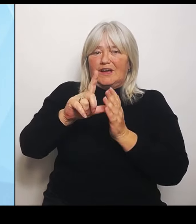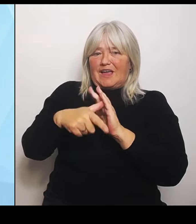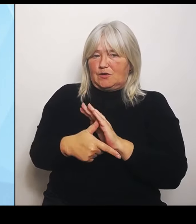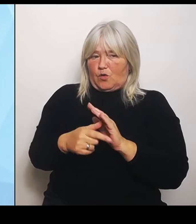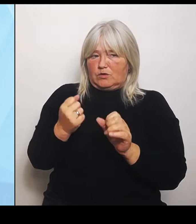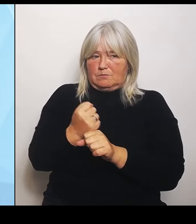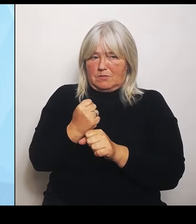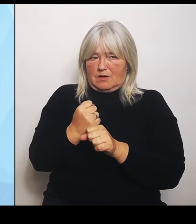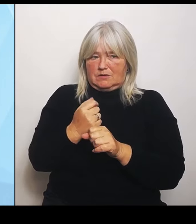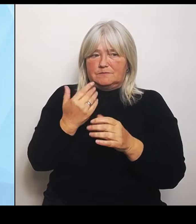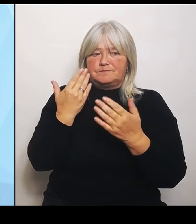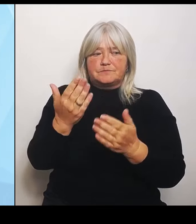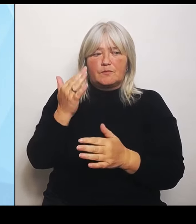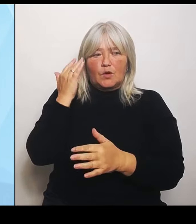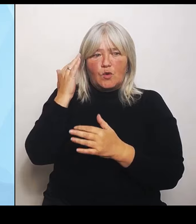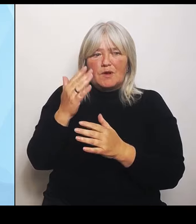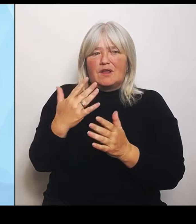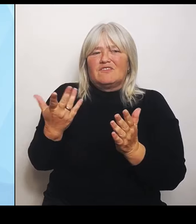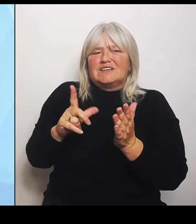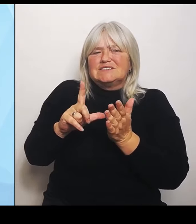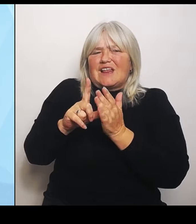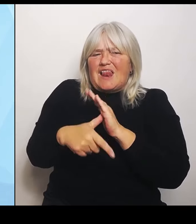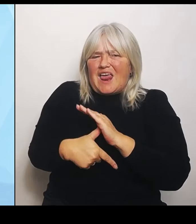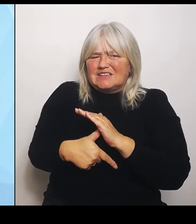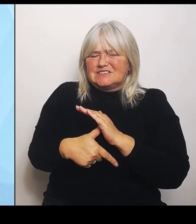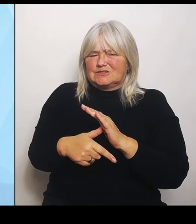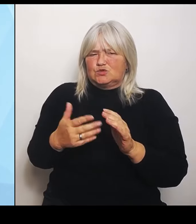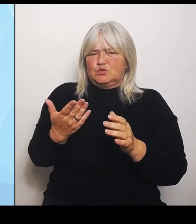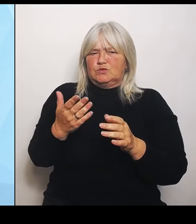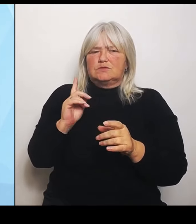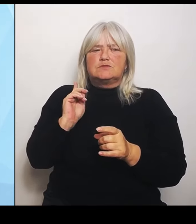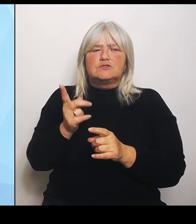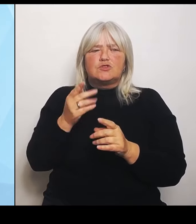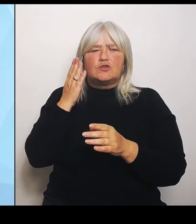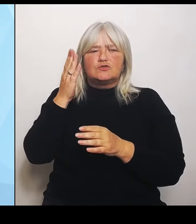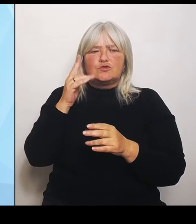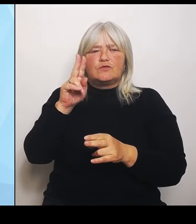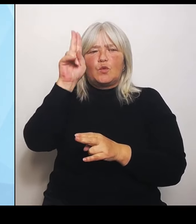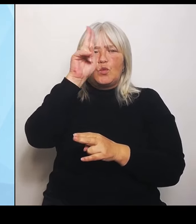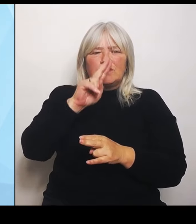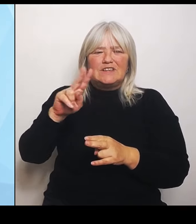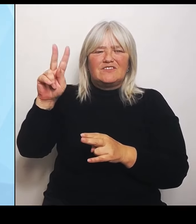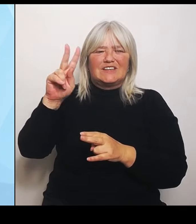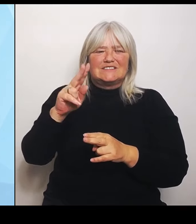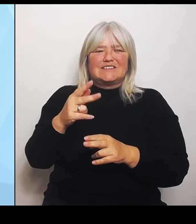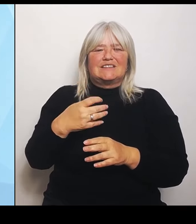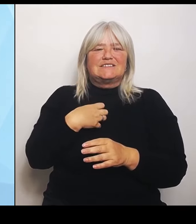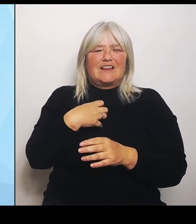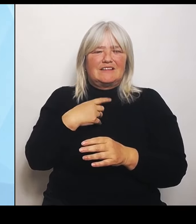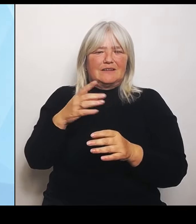zukünftig die Universitätskliniken einbeziehen, weil es ganz wichtig ist, in der Planung eben auch zu sehen, wie sieht das komplette